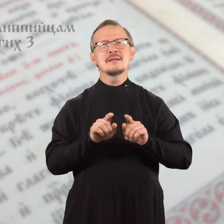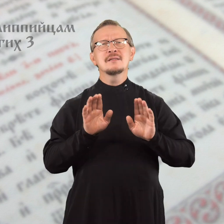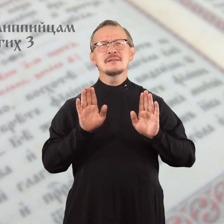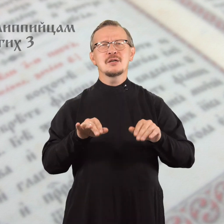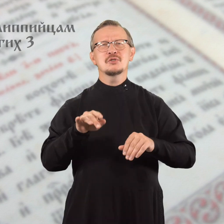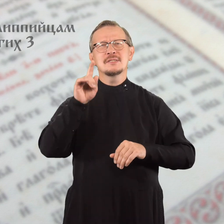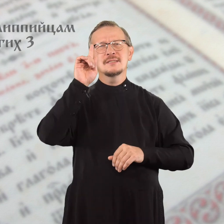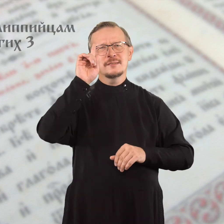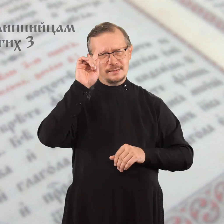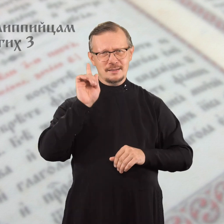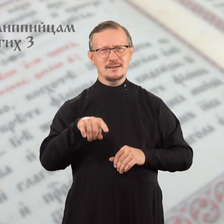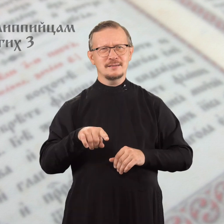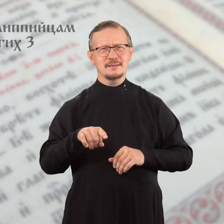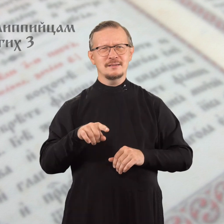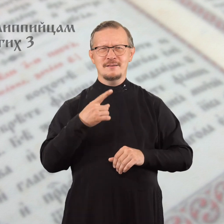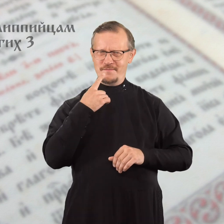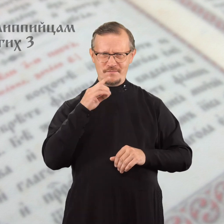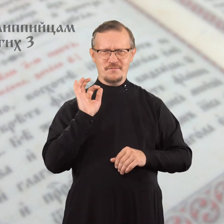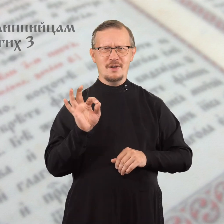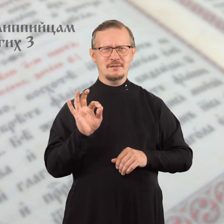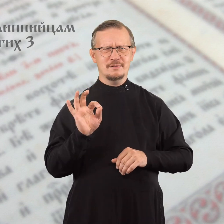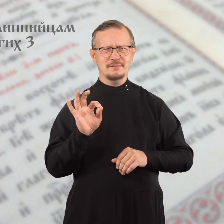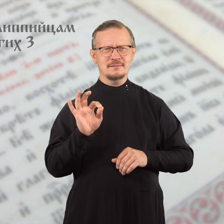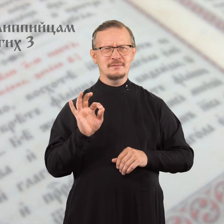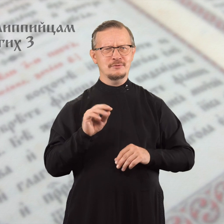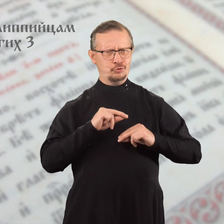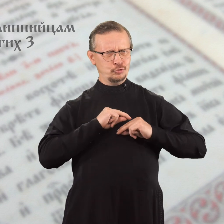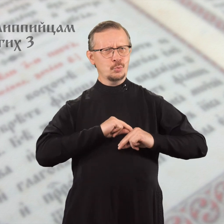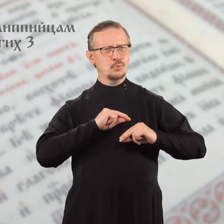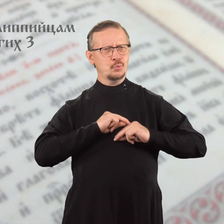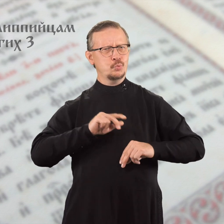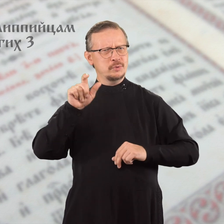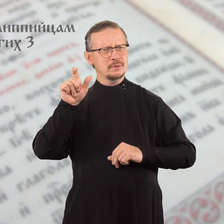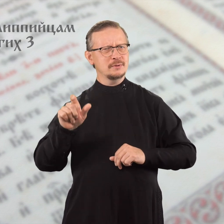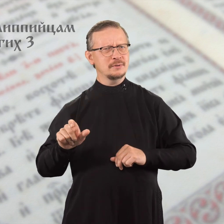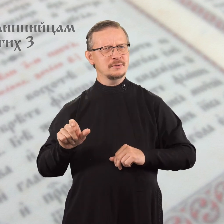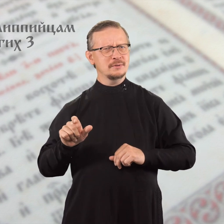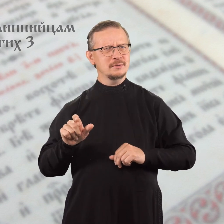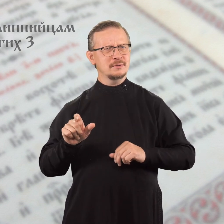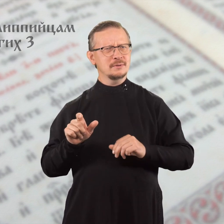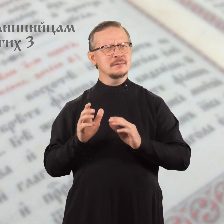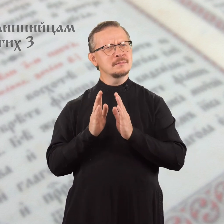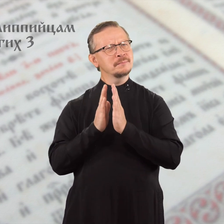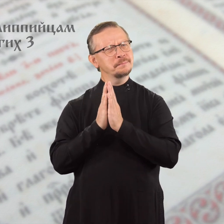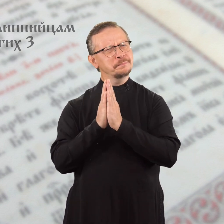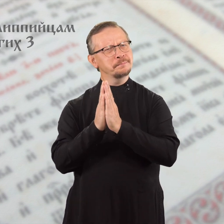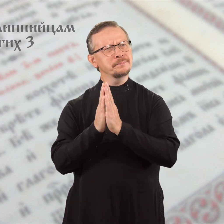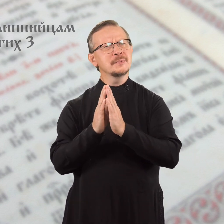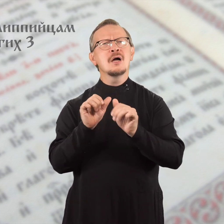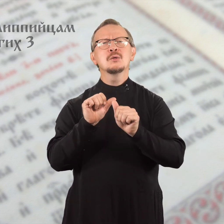Также и тебя, мой верный сотрудник, очень прошу,